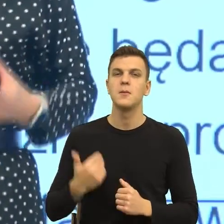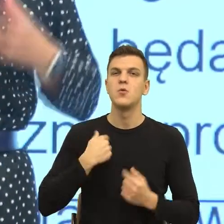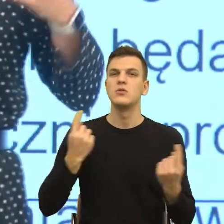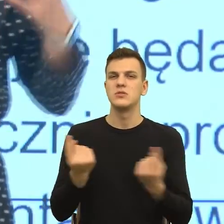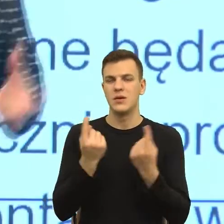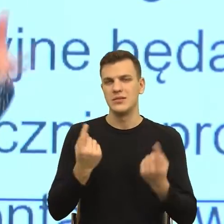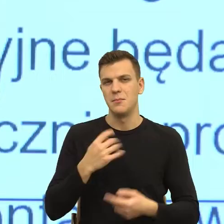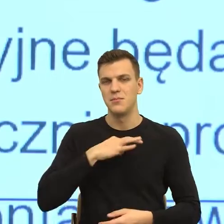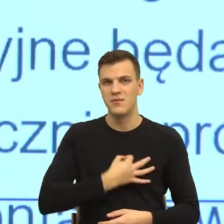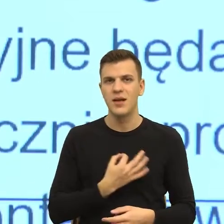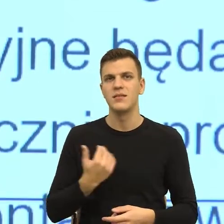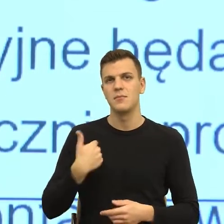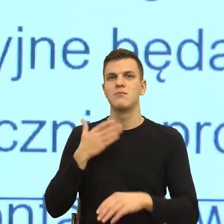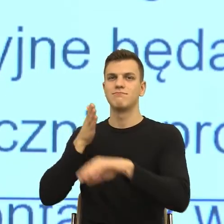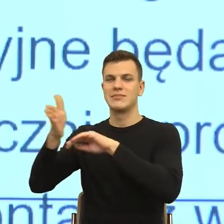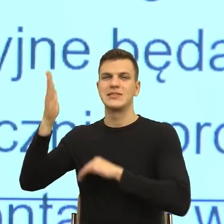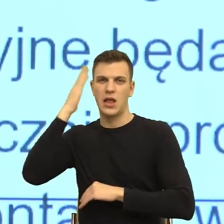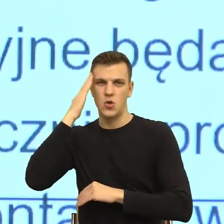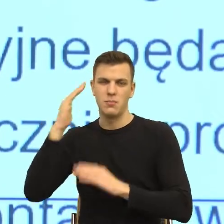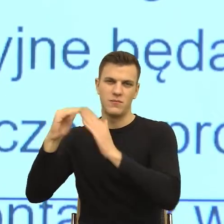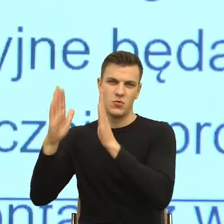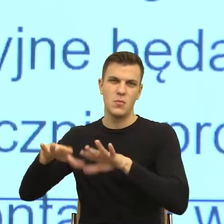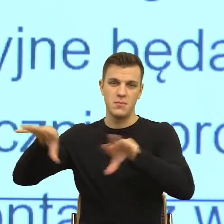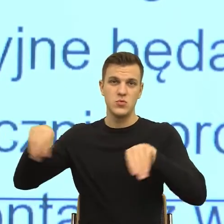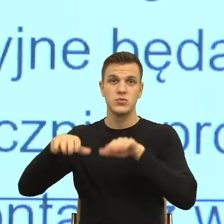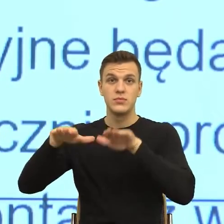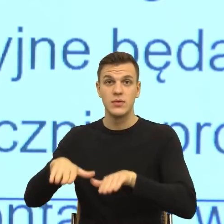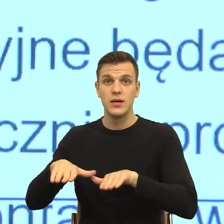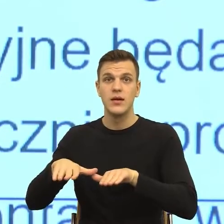Siedziałam u moich znajomych w domu i ona myła szklanki pewnej szwedzkiej